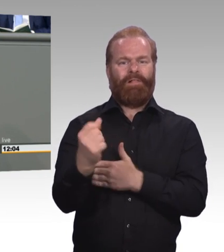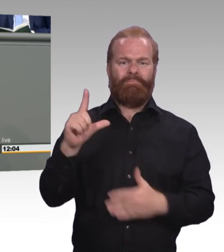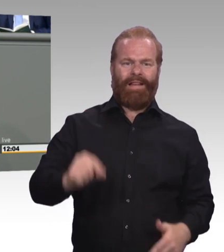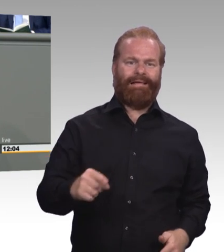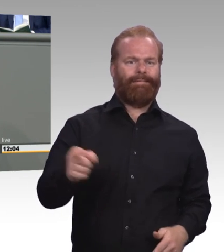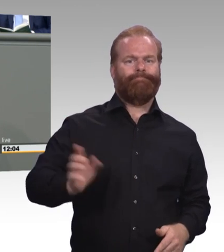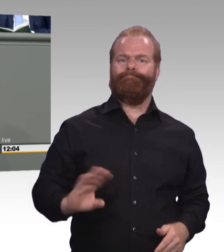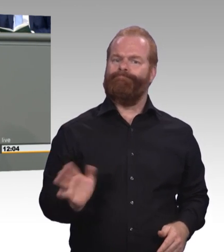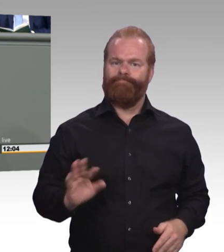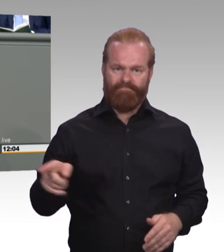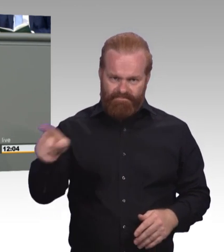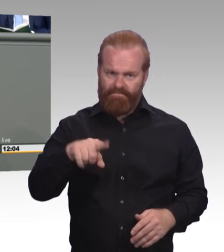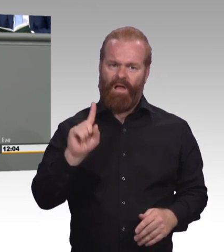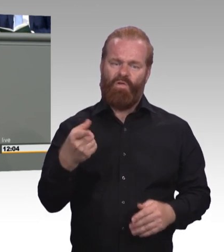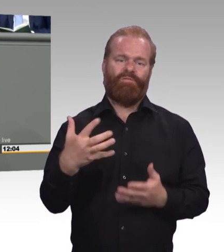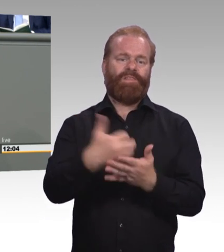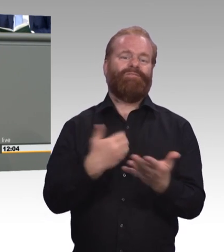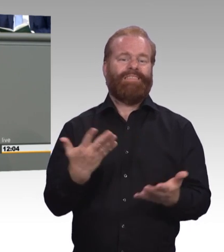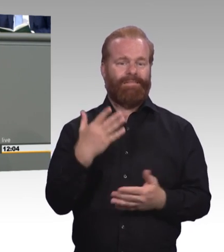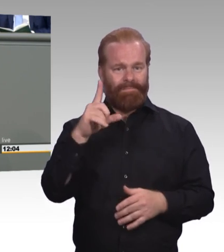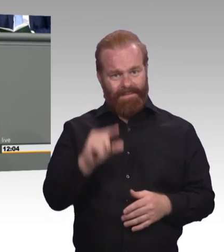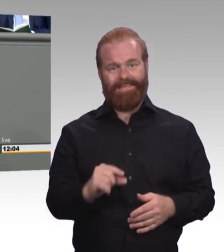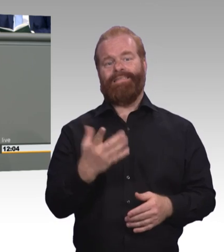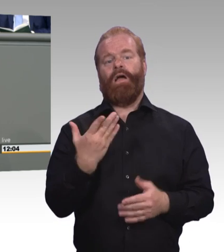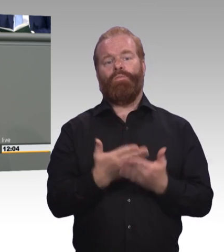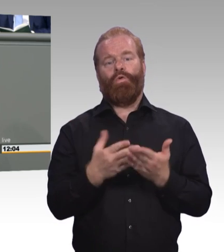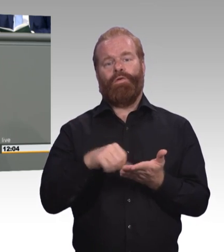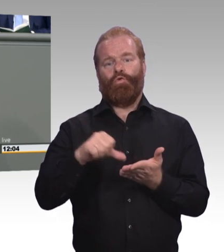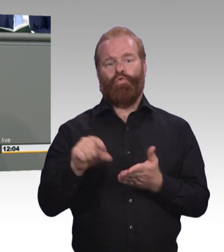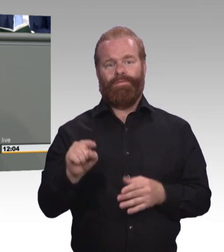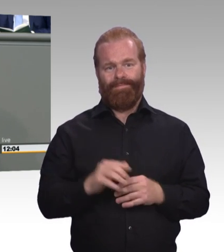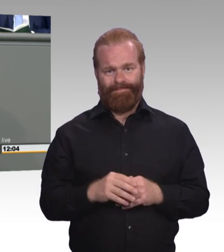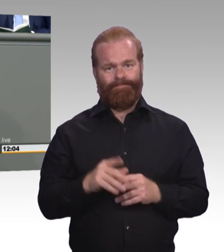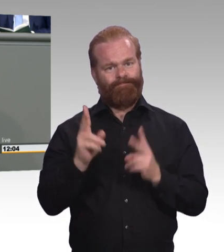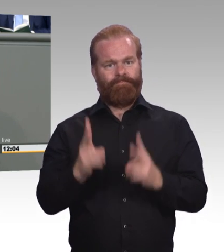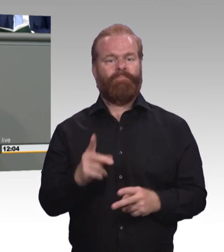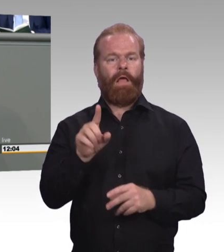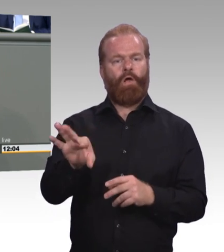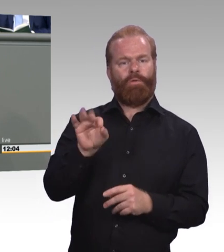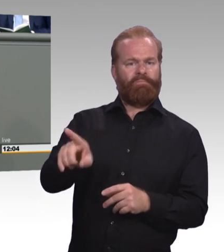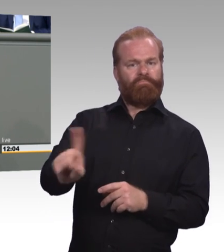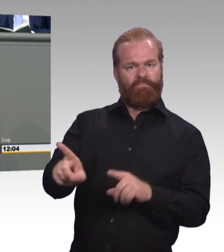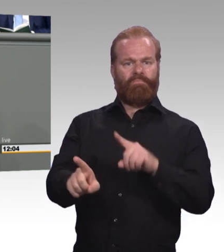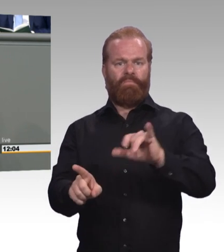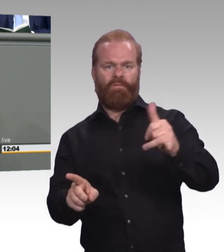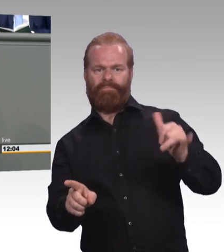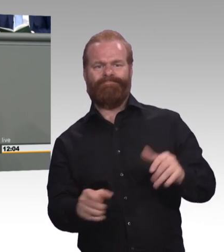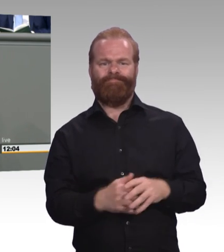dringend benötigten Fachkräftenachwuchs. Aber die Fachkräftesicherung braucht natürlich noch mehr. Zum Beispiel eine Ausbildungsgarantie